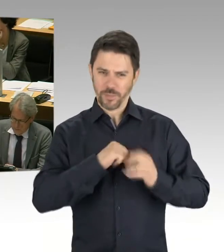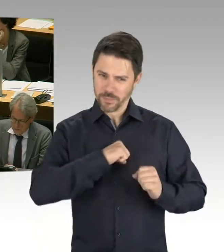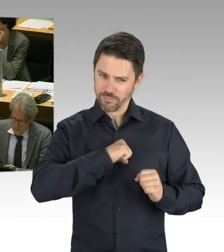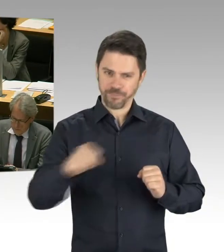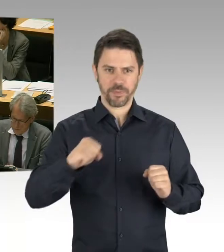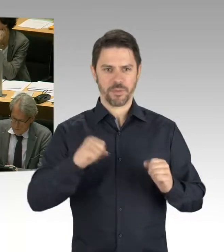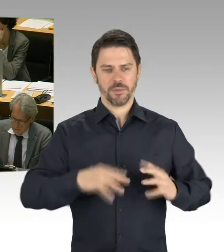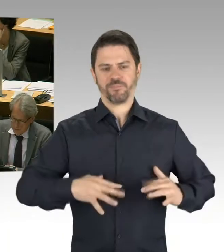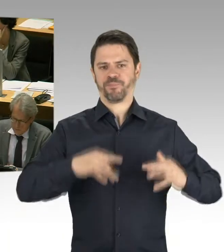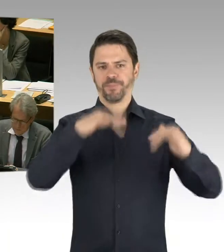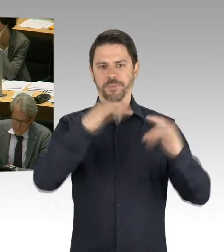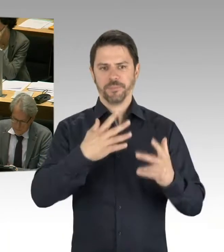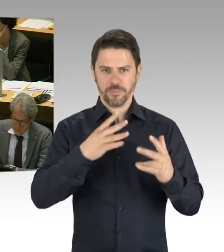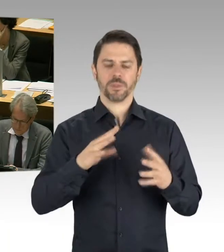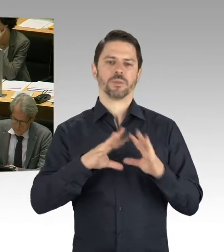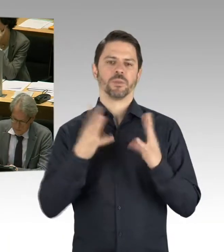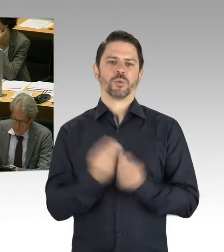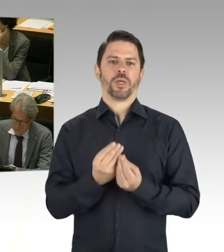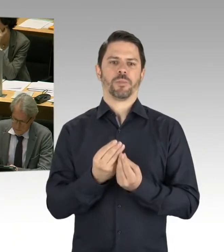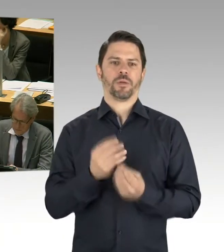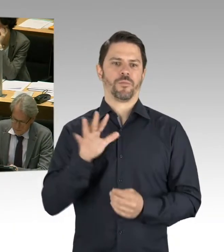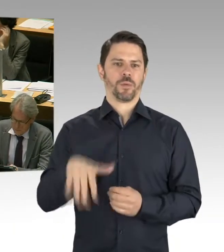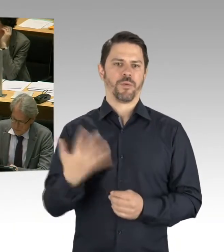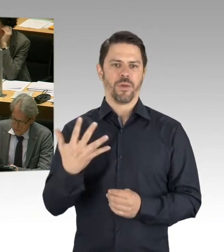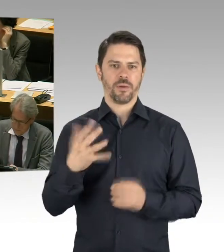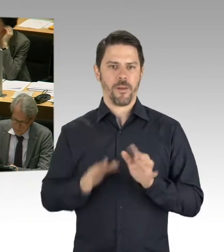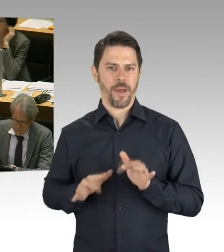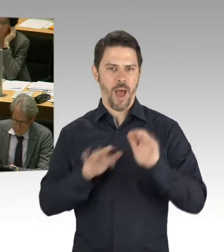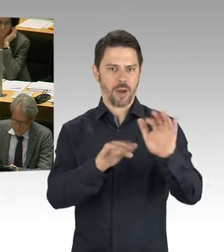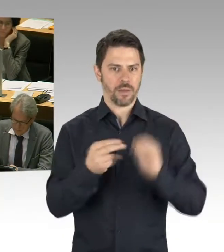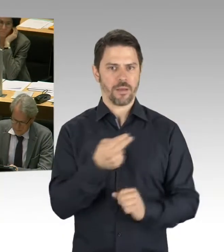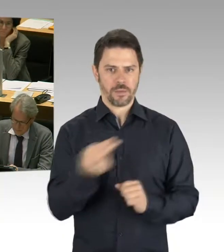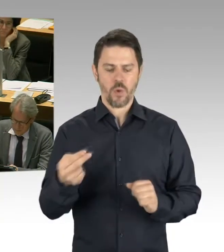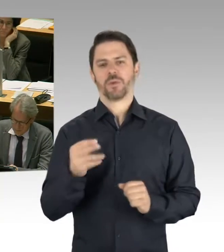Und wie alle wissen, wir haben ja einen Atlas auf den Weg gebracht